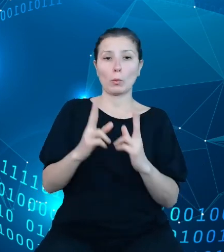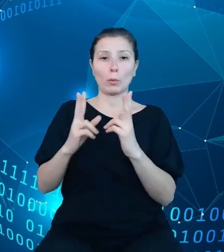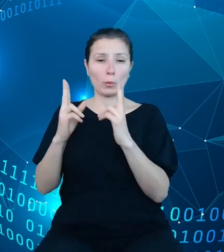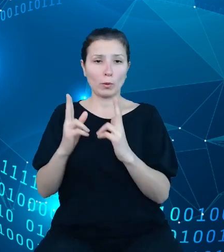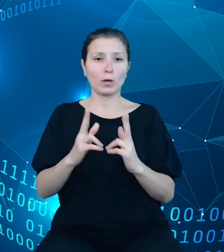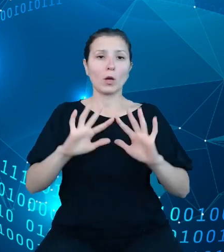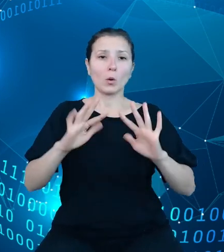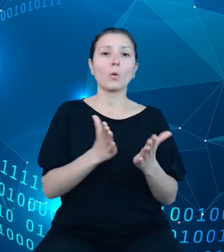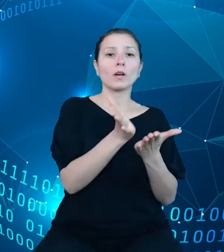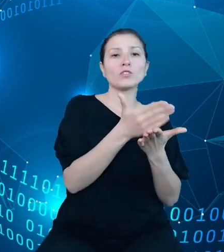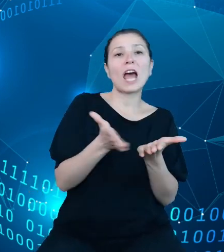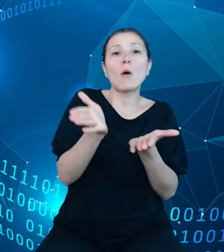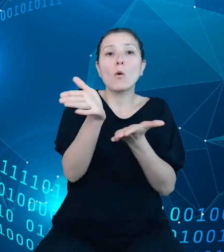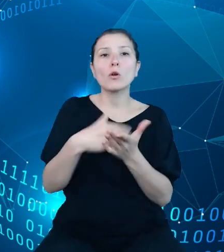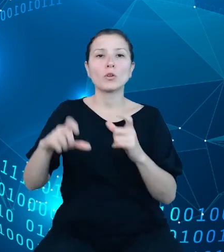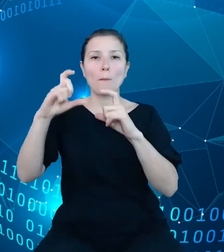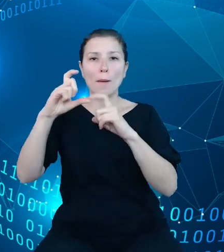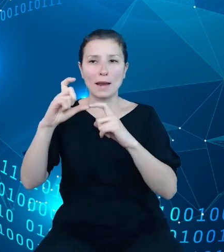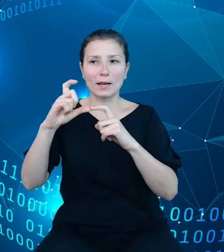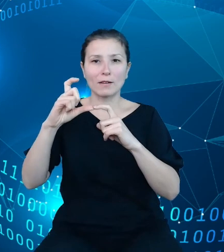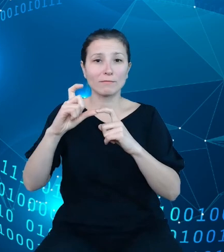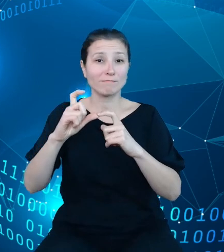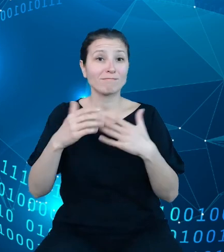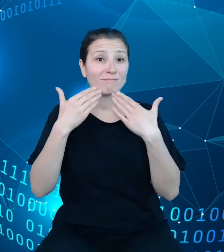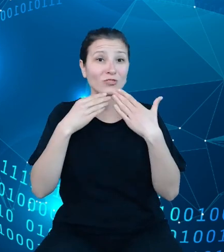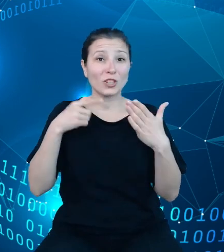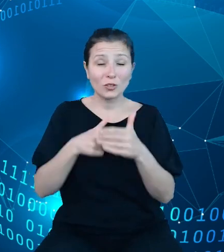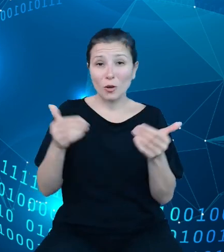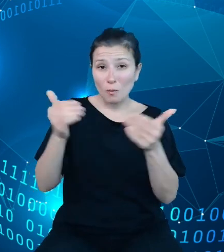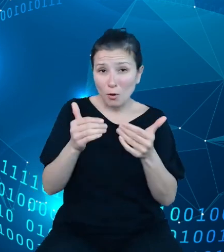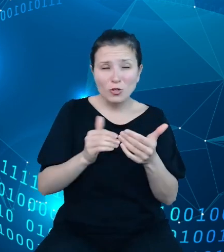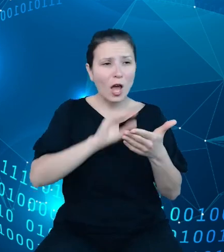i paragraf, służy do opisywania dochodów, wydatków oraz przychodów i